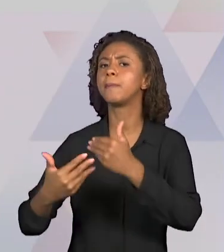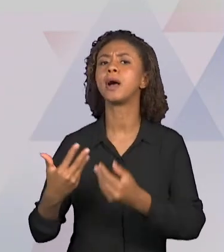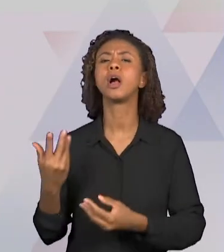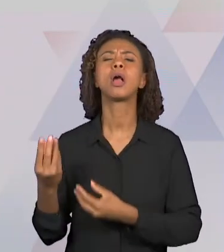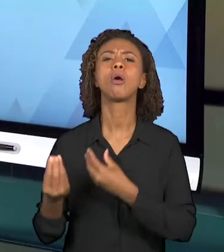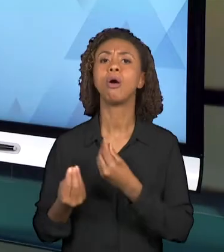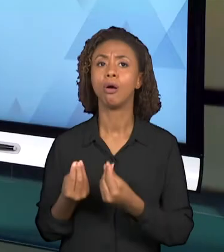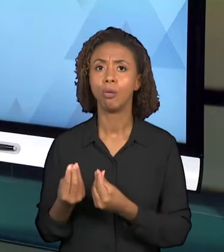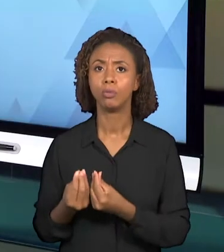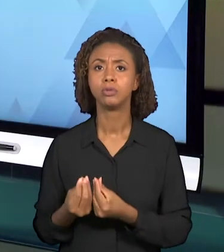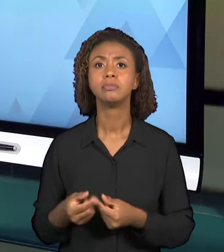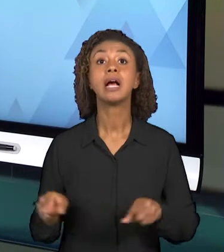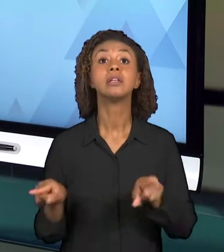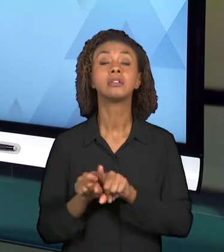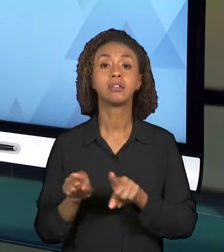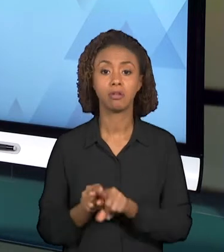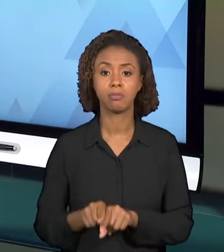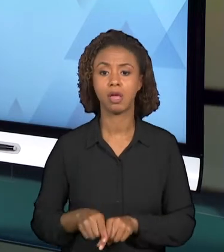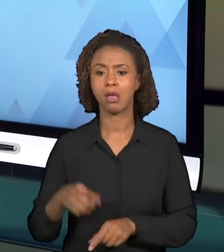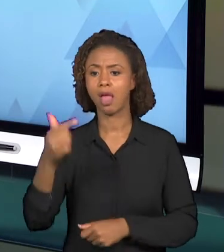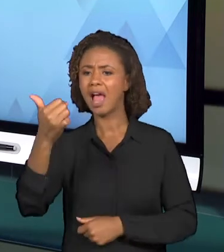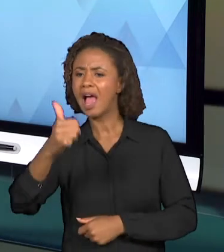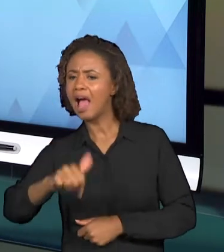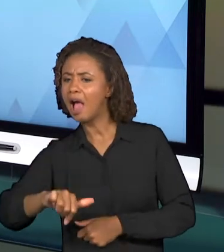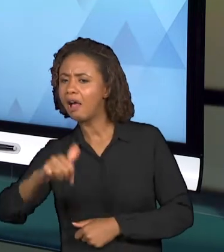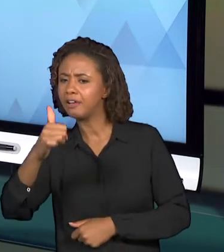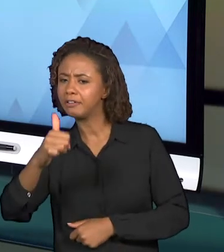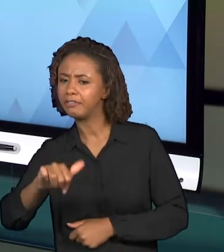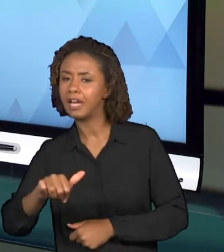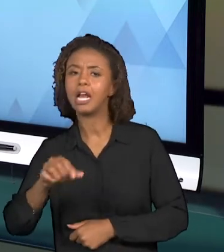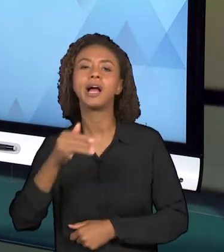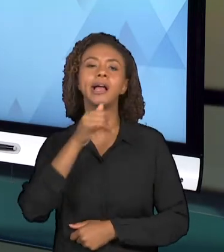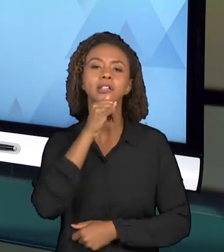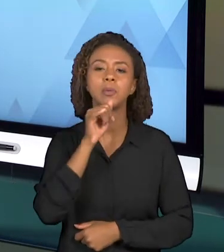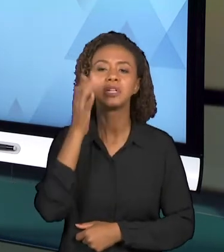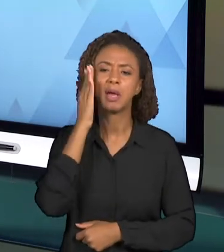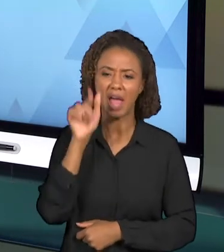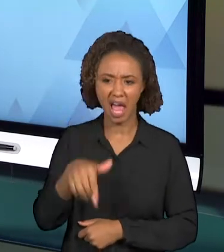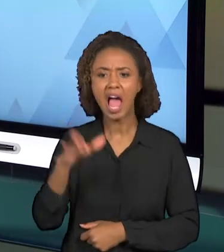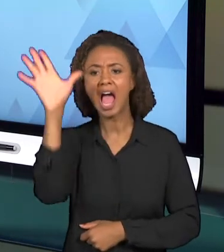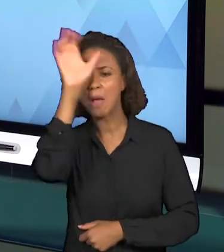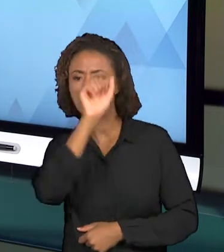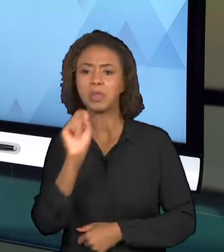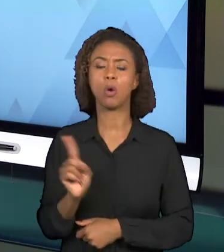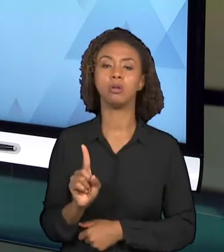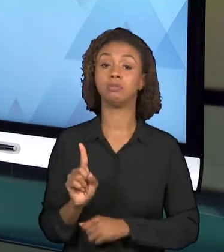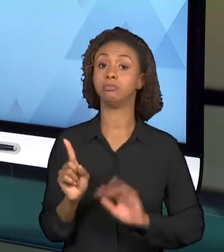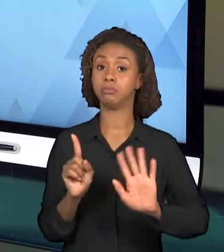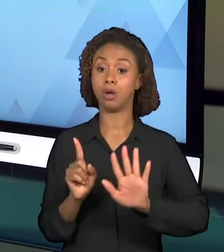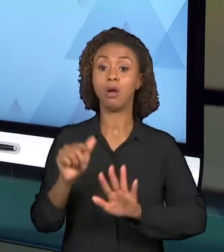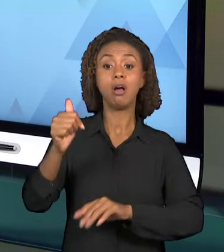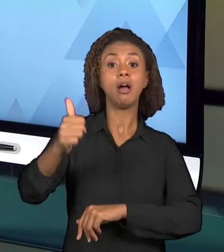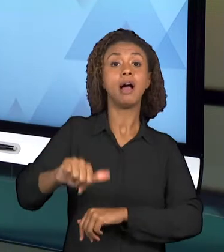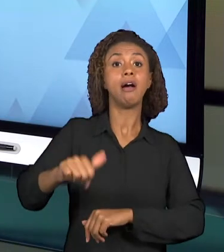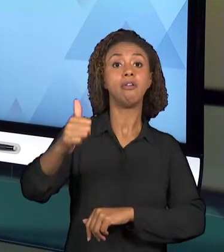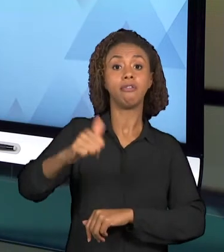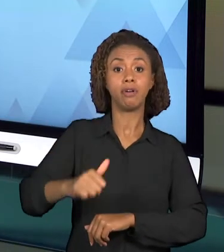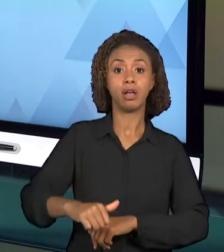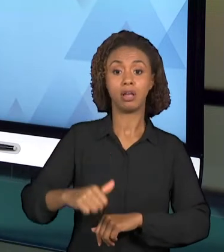ALUNO APRENDEU OU O QUE O ALUNO APRENDEU, MAS TAMBÉM AVALIAR A PRÓPRIA PRÁTICA, AVALIAR A